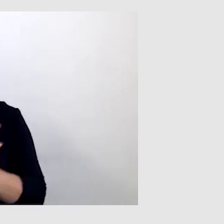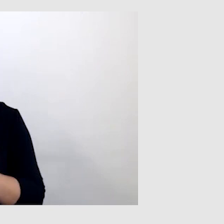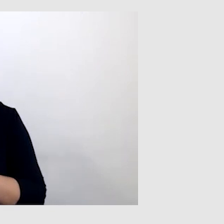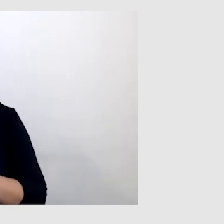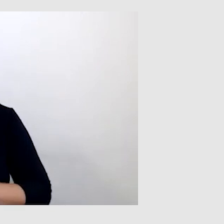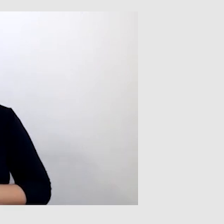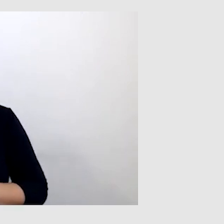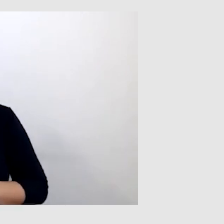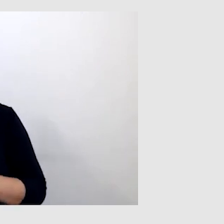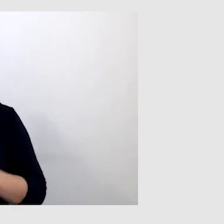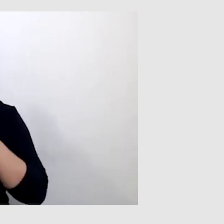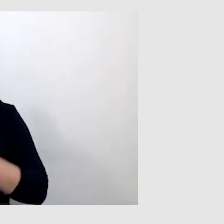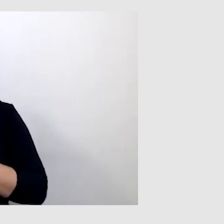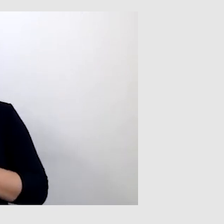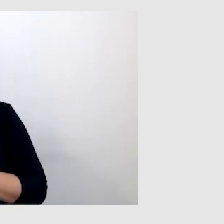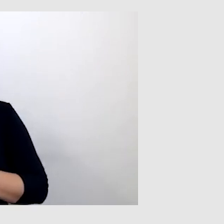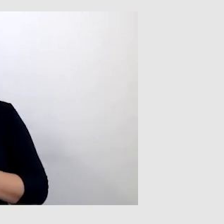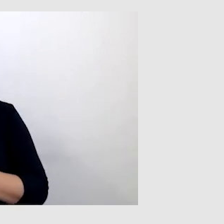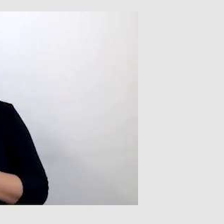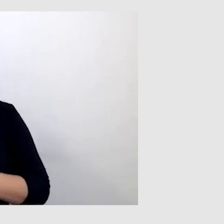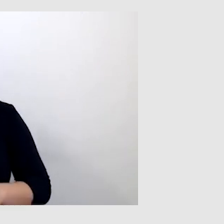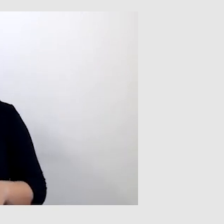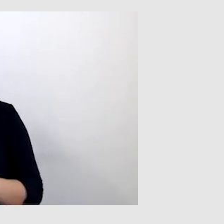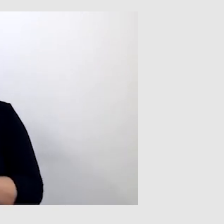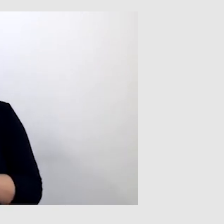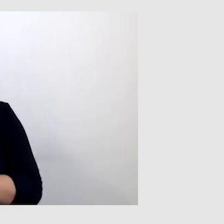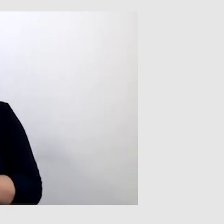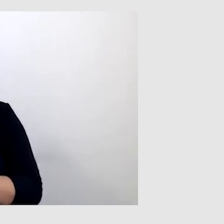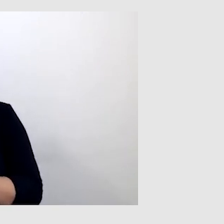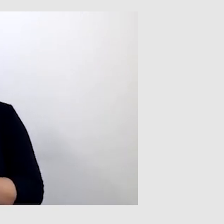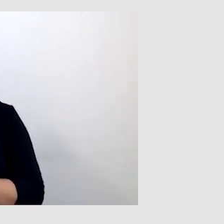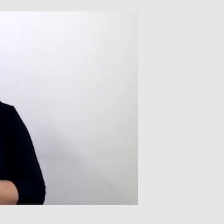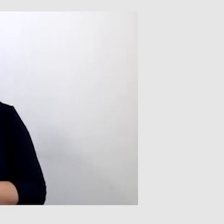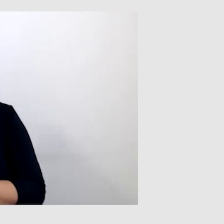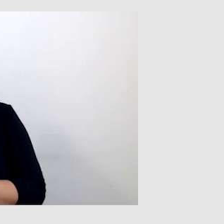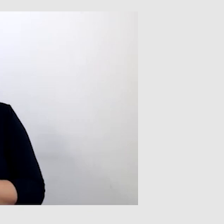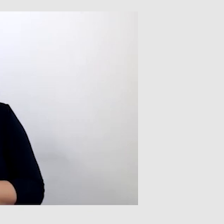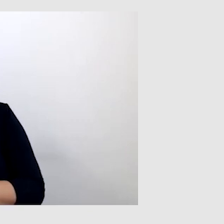PAWEŁ: Jeśli chodzi o napisy automatyczne, one nie zawsze są doskonałe.